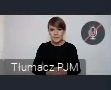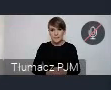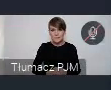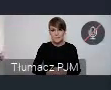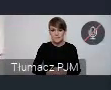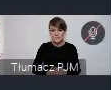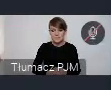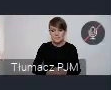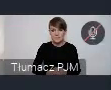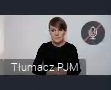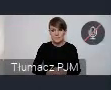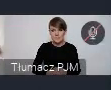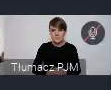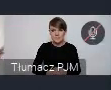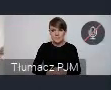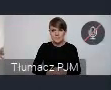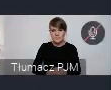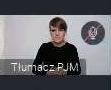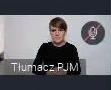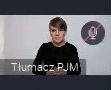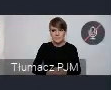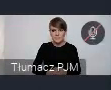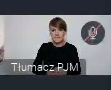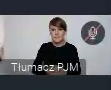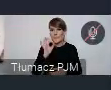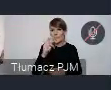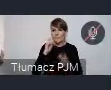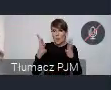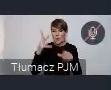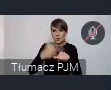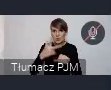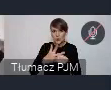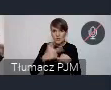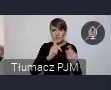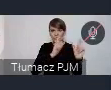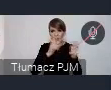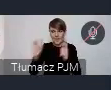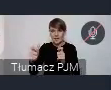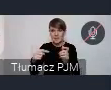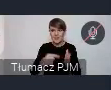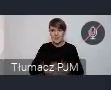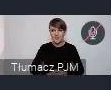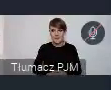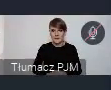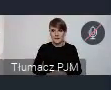Tutaj zaraz sobie popatrze.. tak koło 30, jest przewidzianych wydarzeń w tym cyklu.